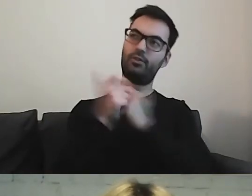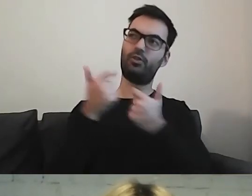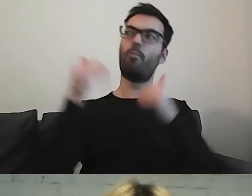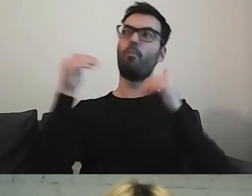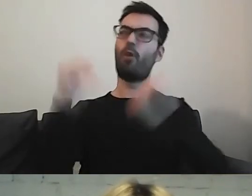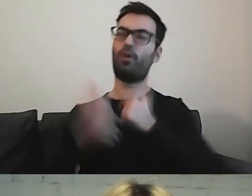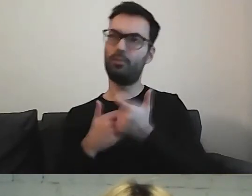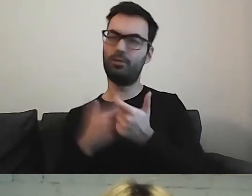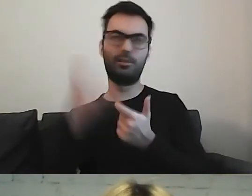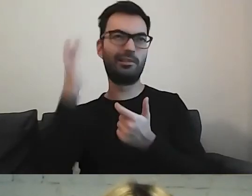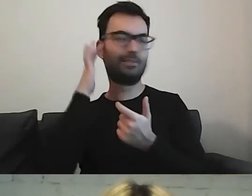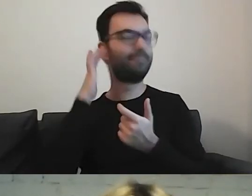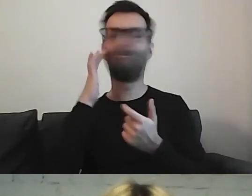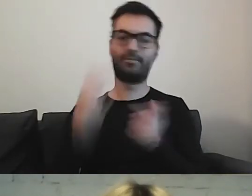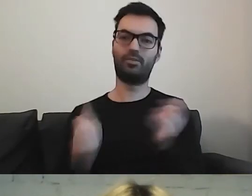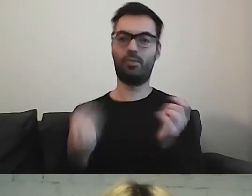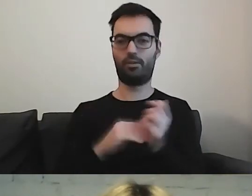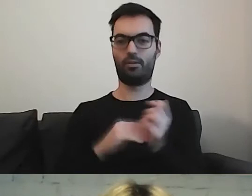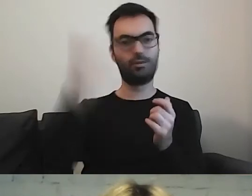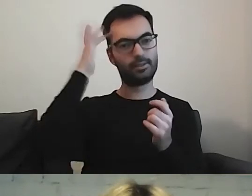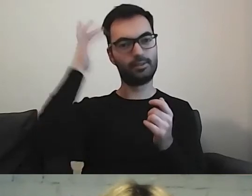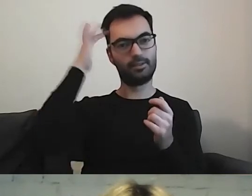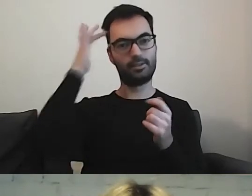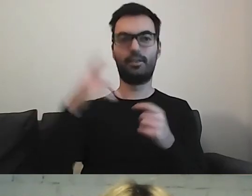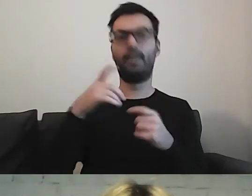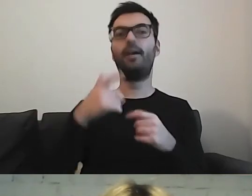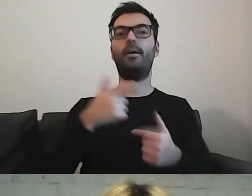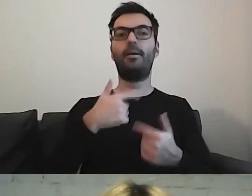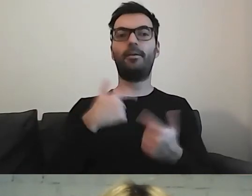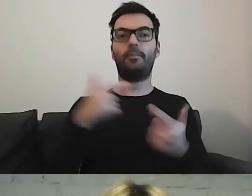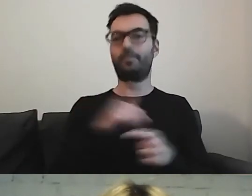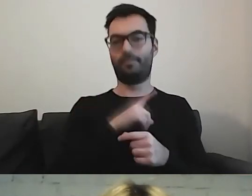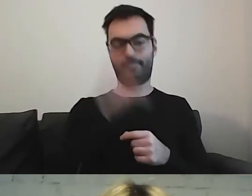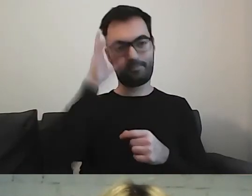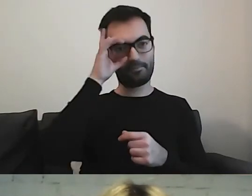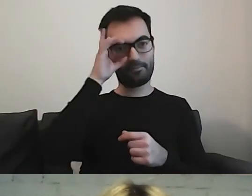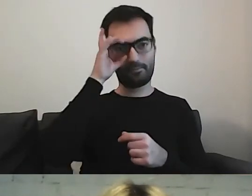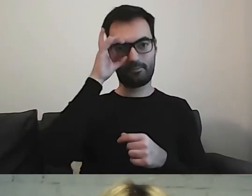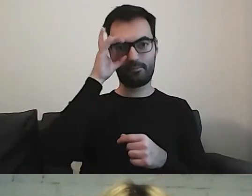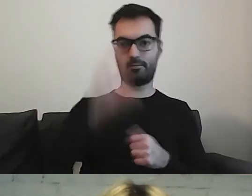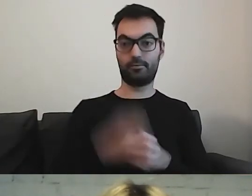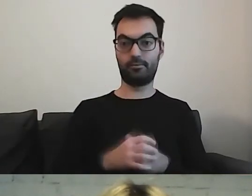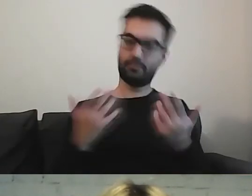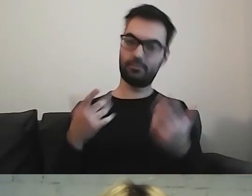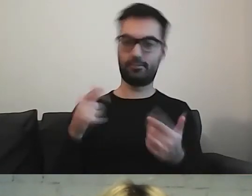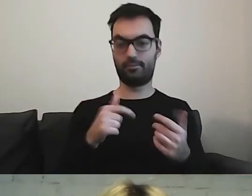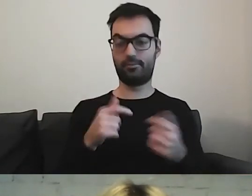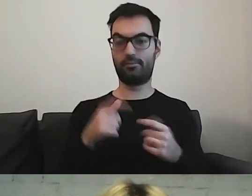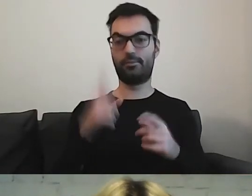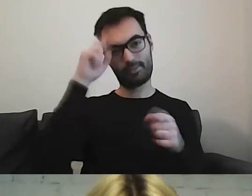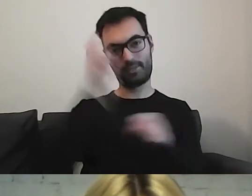To jest dodatkowo nasza rola. Trzeba pokombinować.